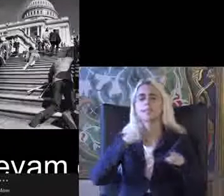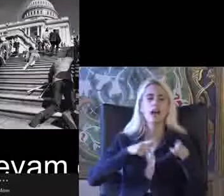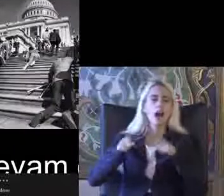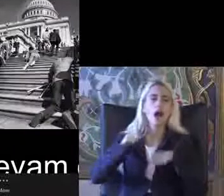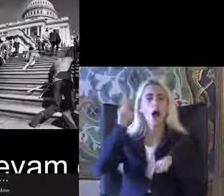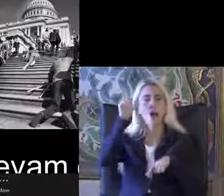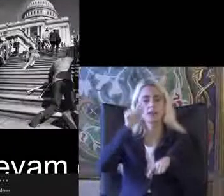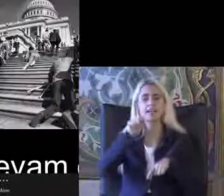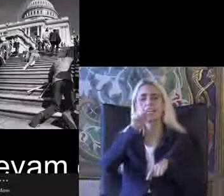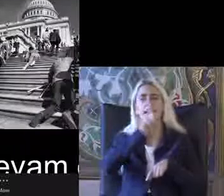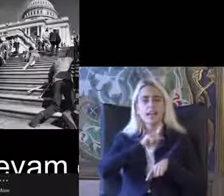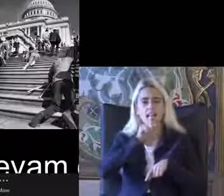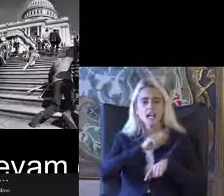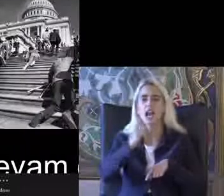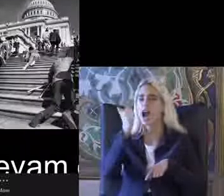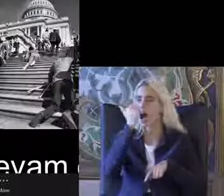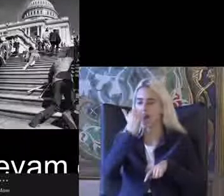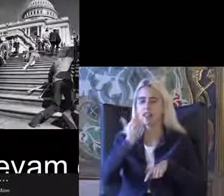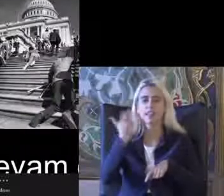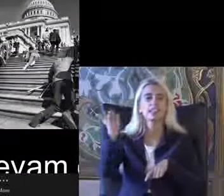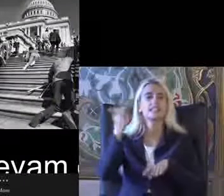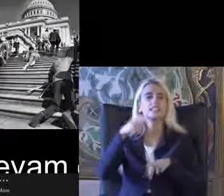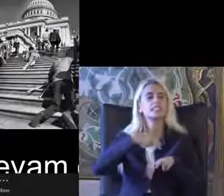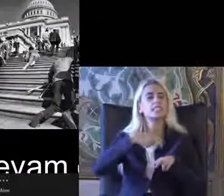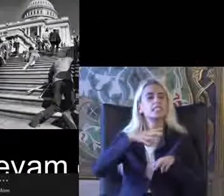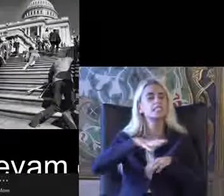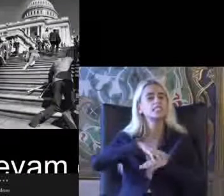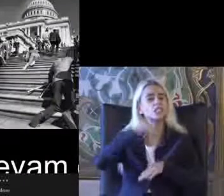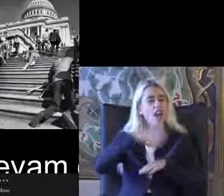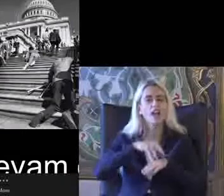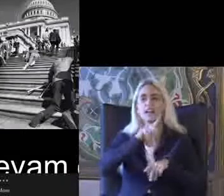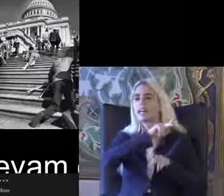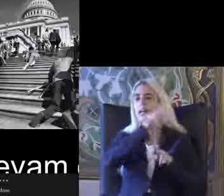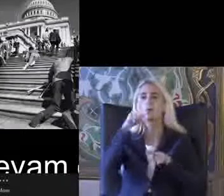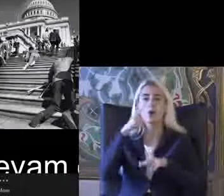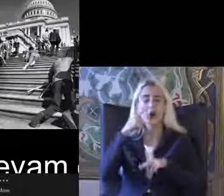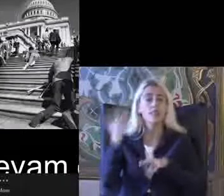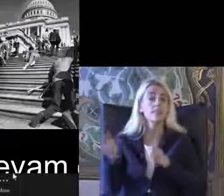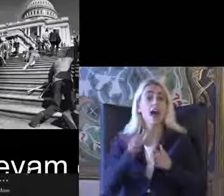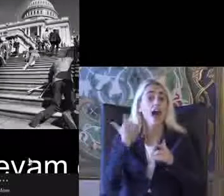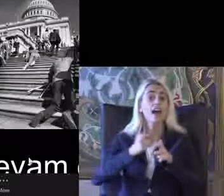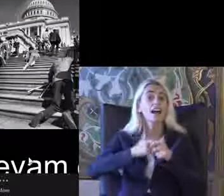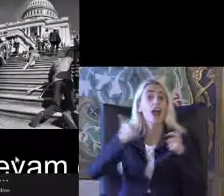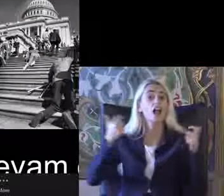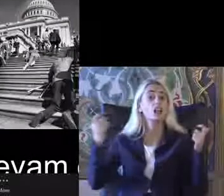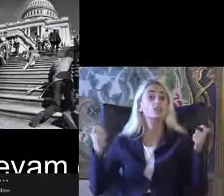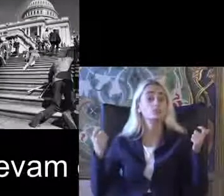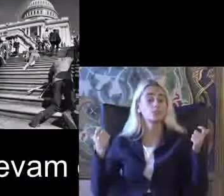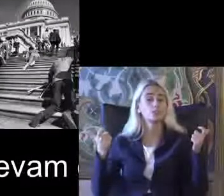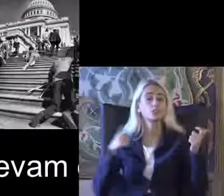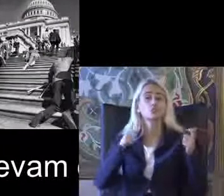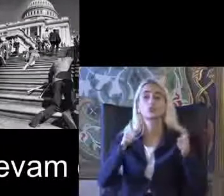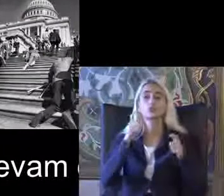İngiltere Kanada İsveç gibi Daha Gelişmiş ülkelerde Engelli bireylerin